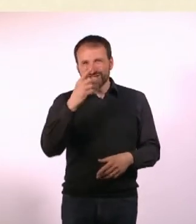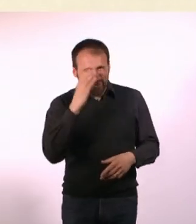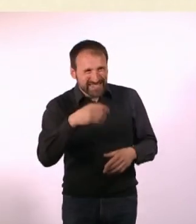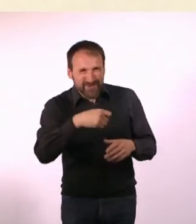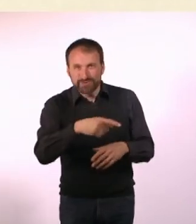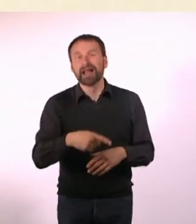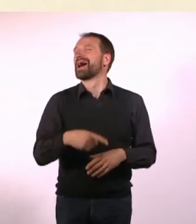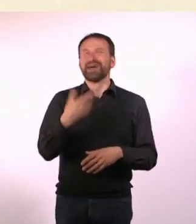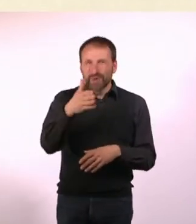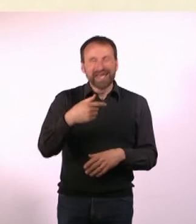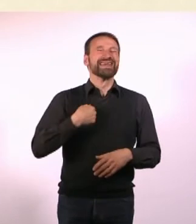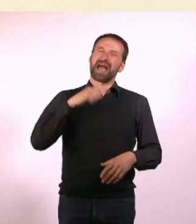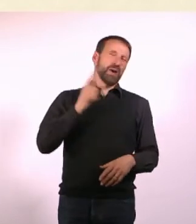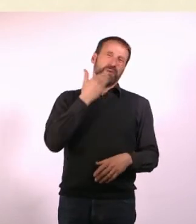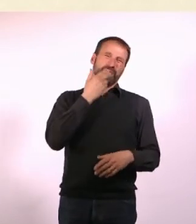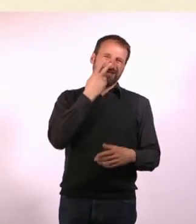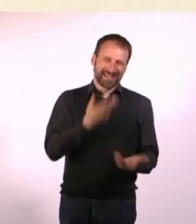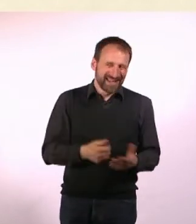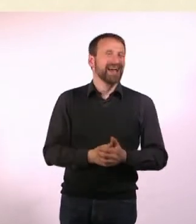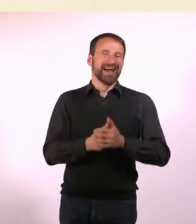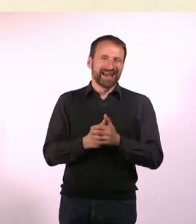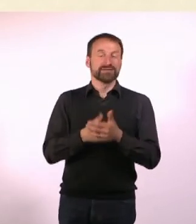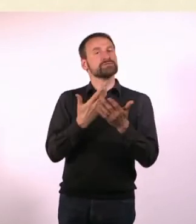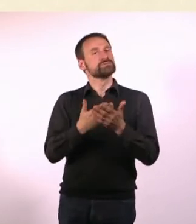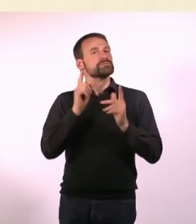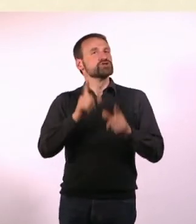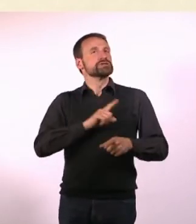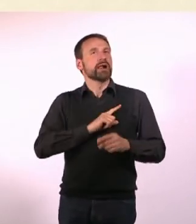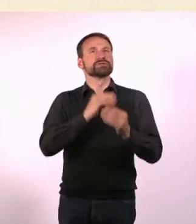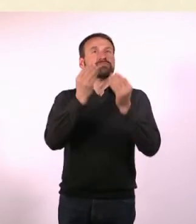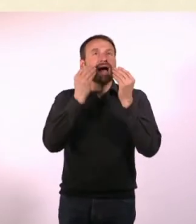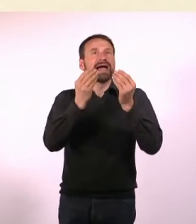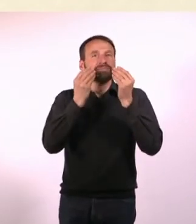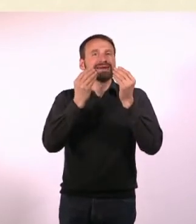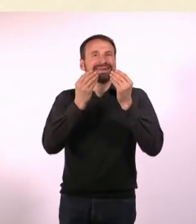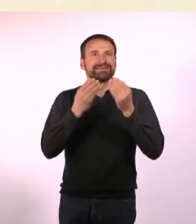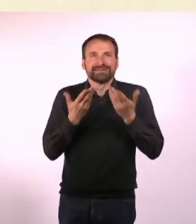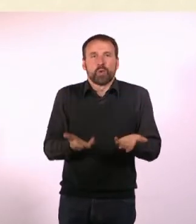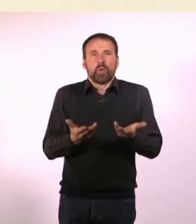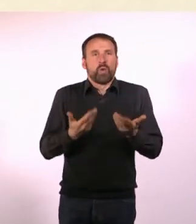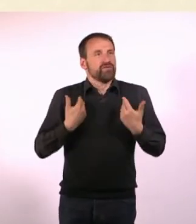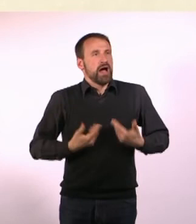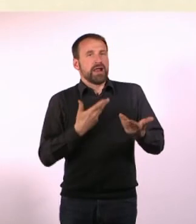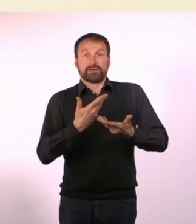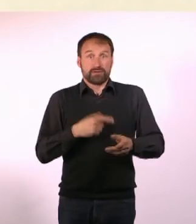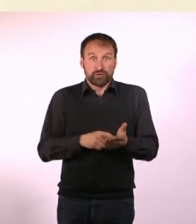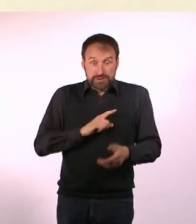Man muss sich das irgendwie beibringen, weil man es von allein nicht kann. Ich habe erst relativ spät in meinem Leben gelernt,